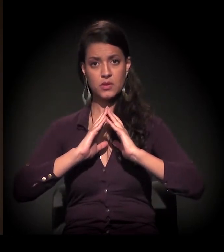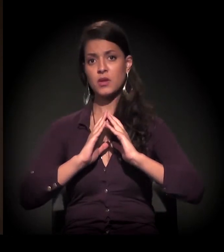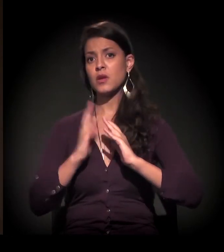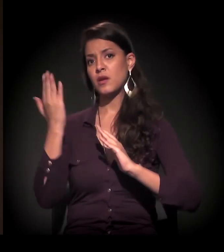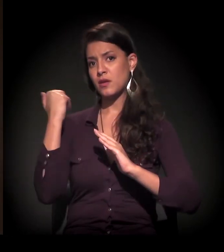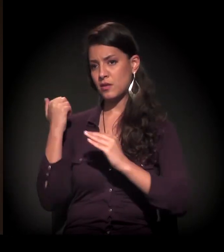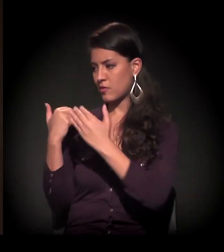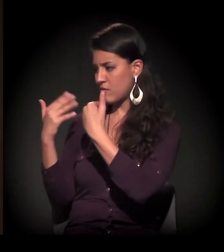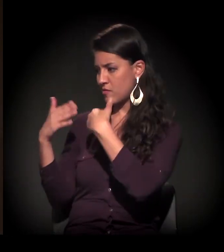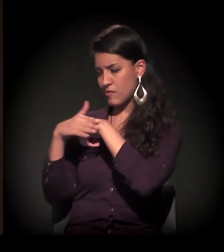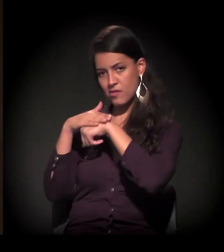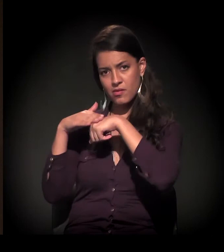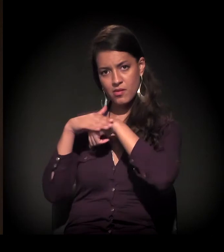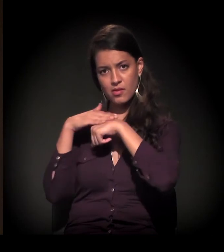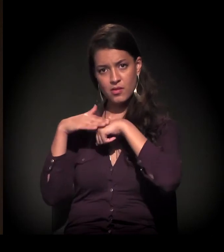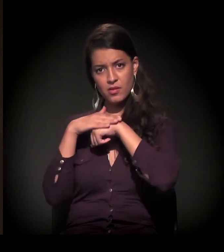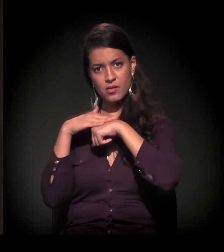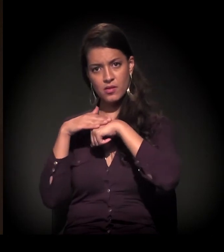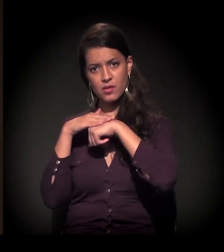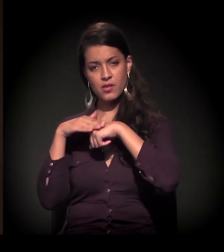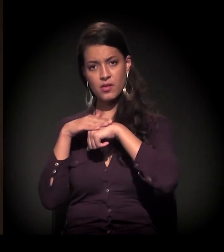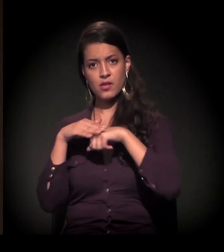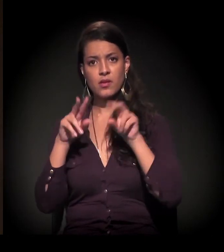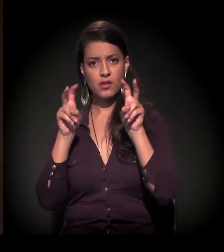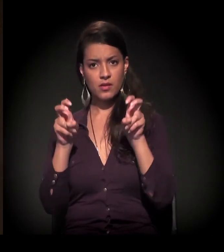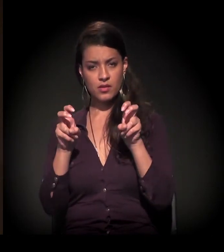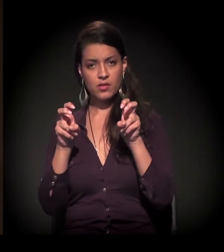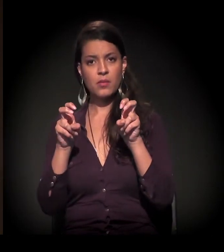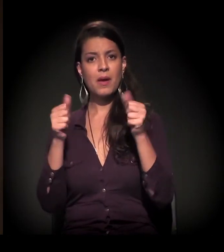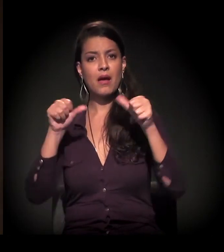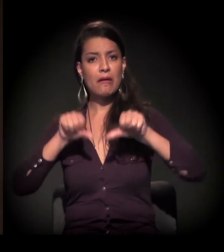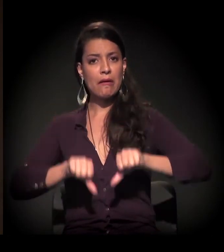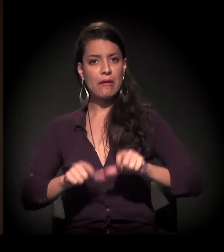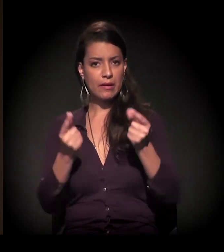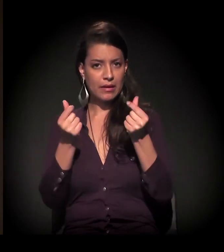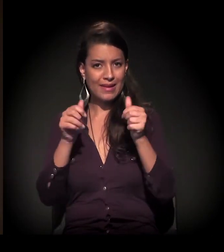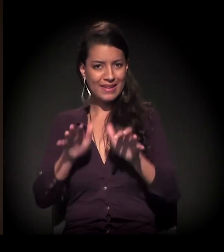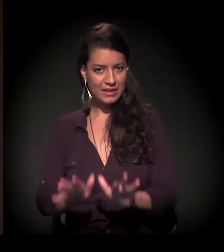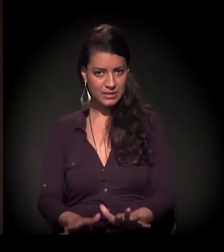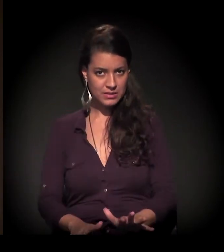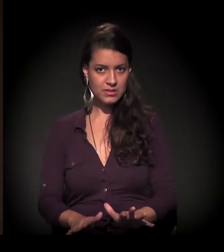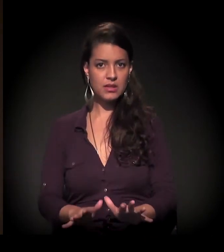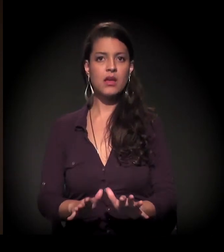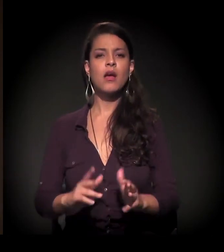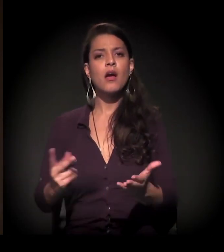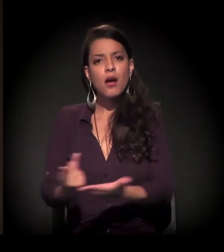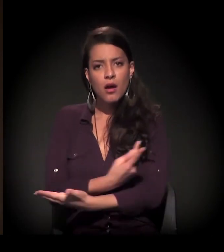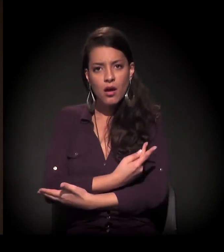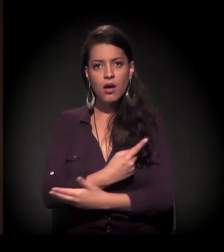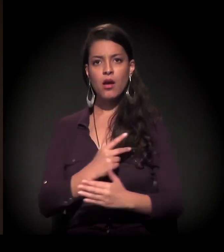− a gente até comentava um pouco antes −, com a crise, a gente percebia o seguinte, que no processo de ocupação,